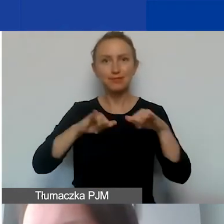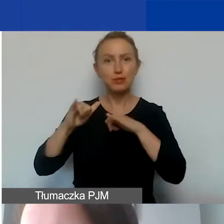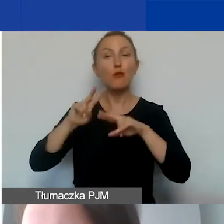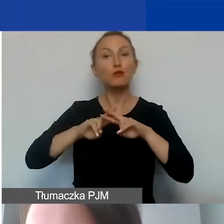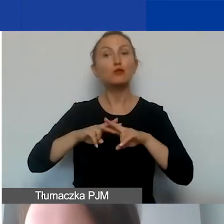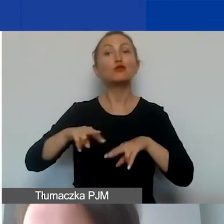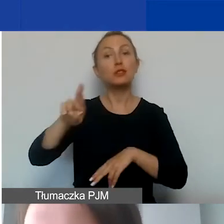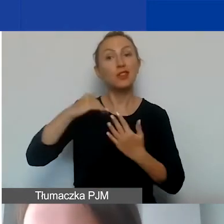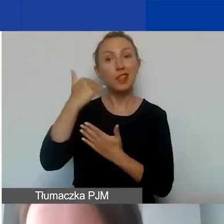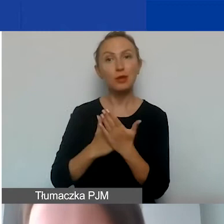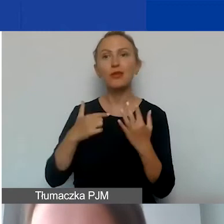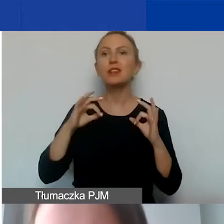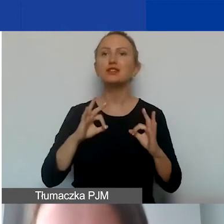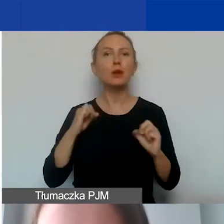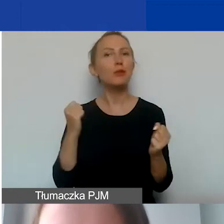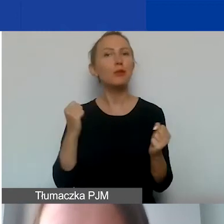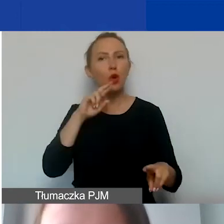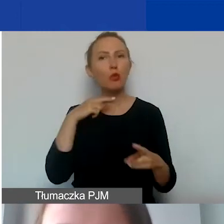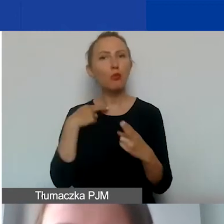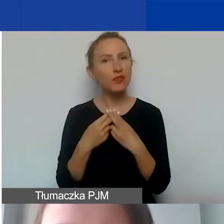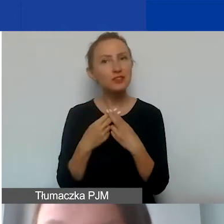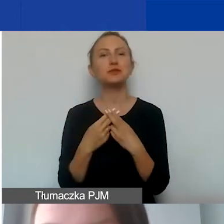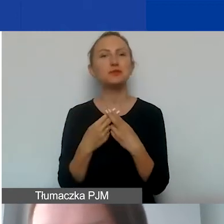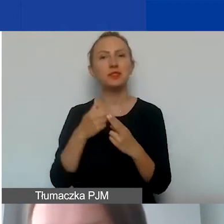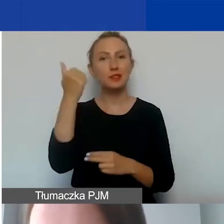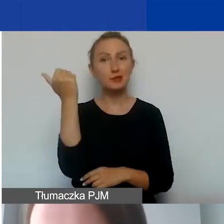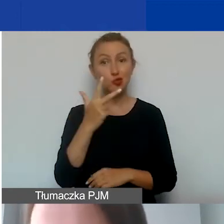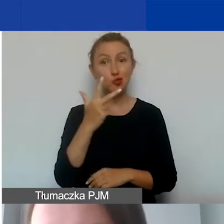i dzisiaj postaram się odpowiedzieć na trzy podstawowe pytania.